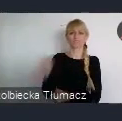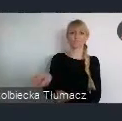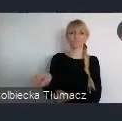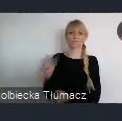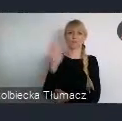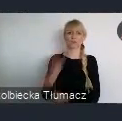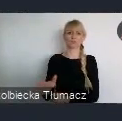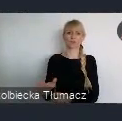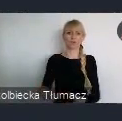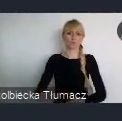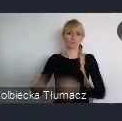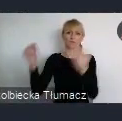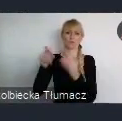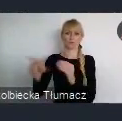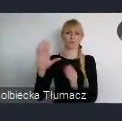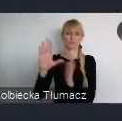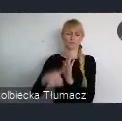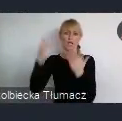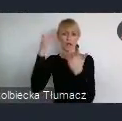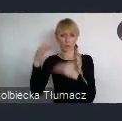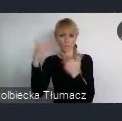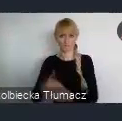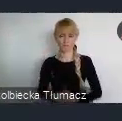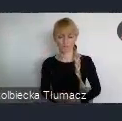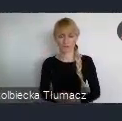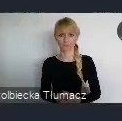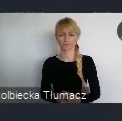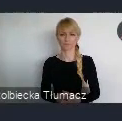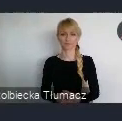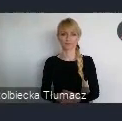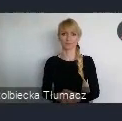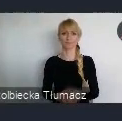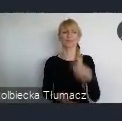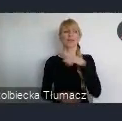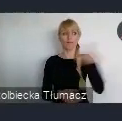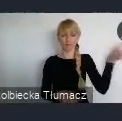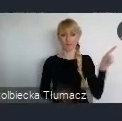czyli takie najważniejsze miejsce w całym regionie. To im się udało.